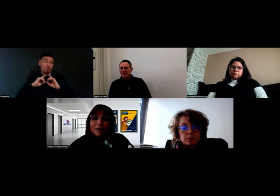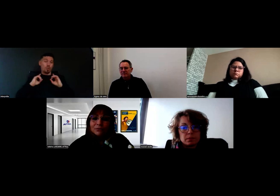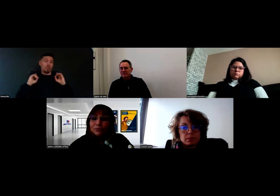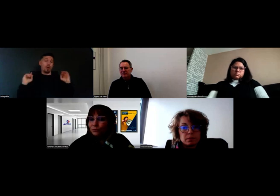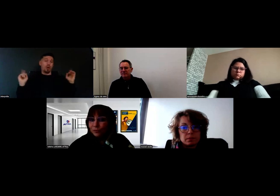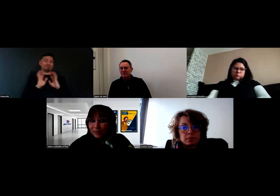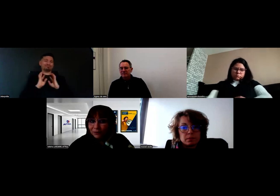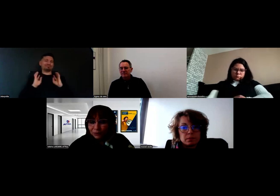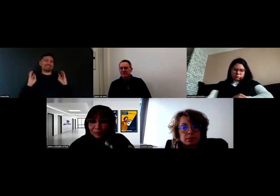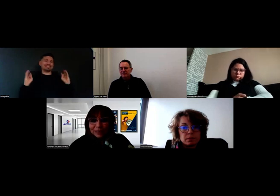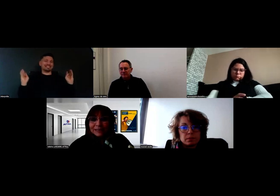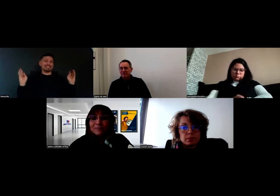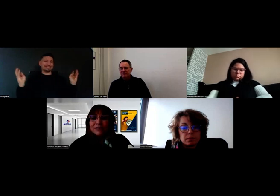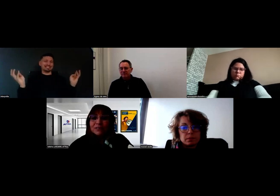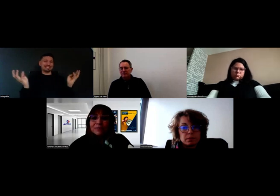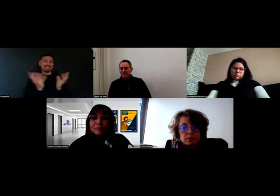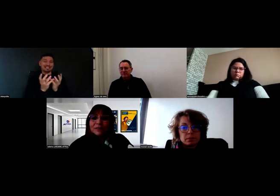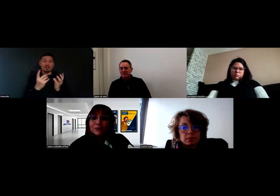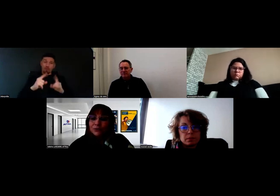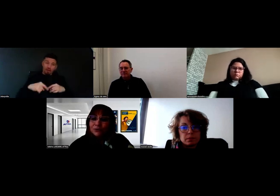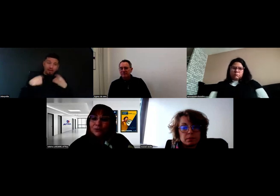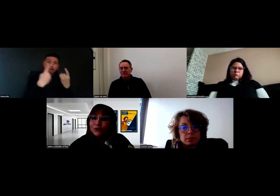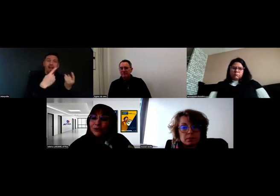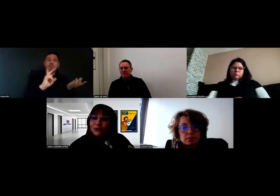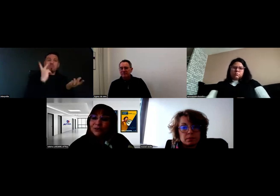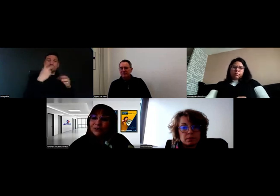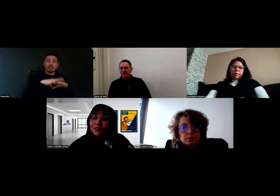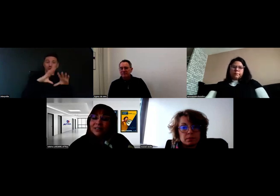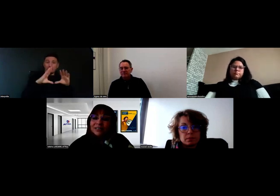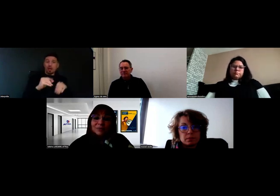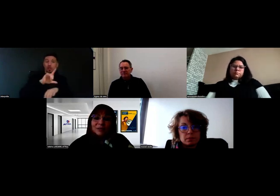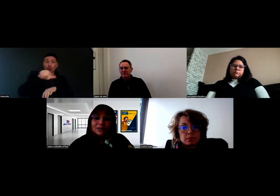moi, je m'étais rendue à Poitiers. Ça nous avait permis, sur deux heures de temps,